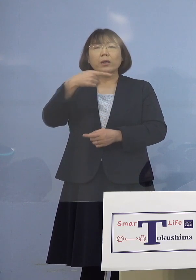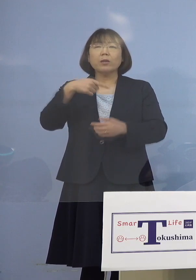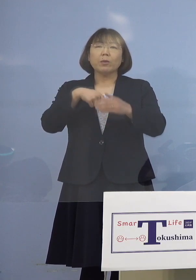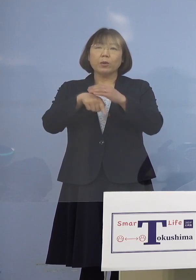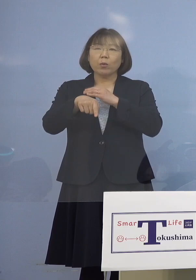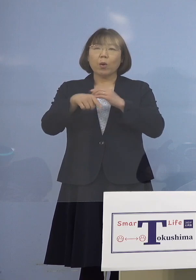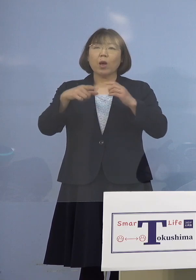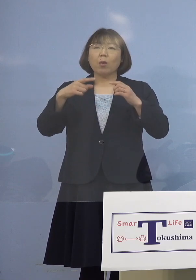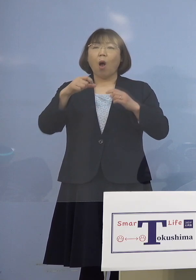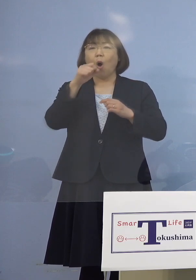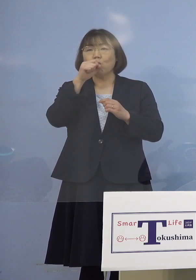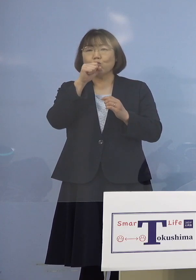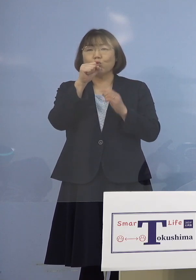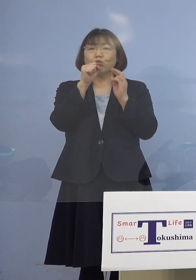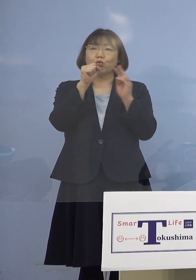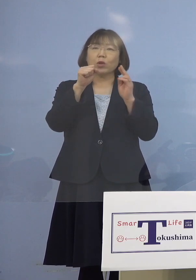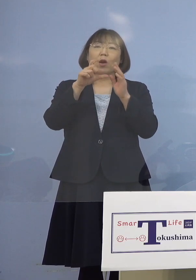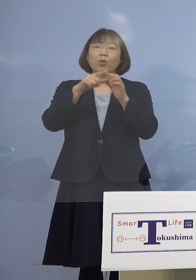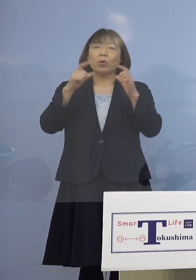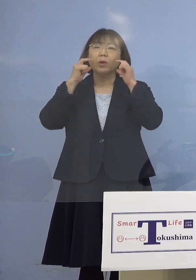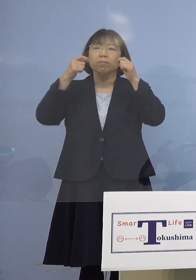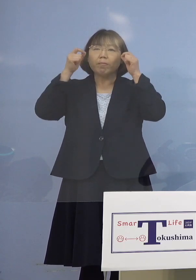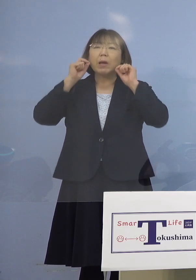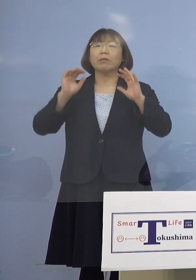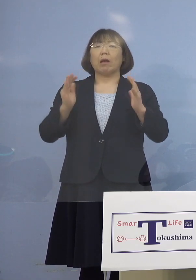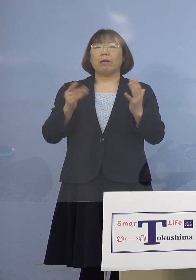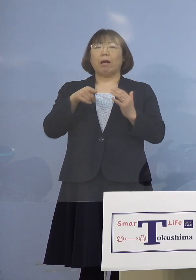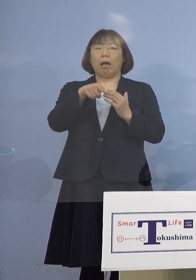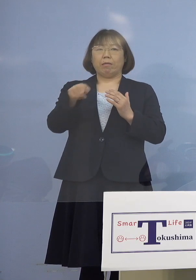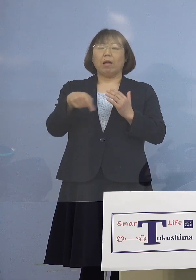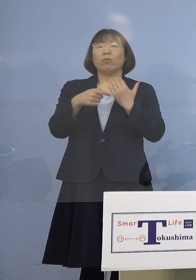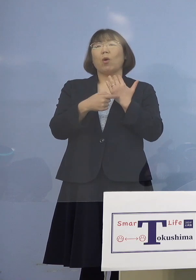きっちりやっていなかったというのが 1番のポイントになります